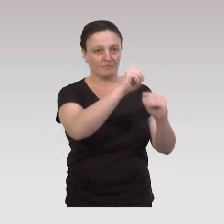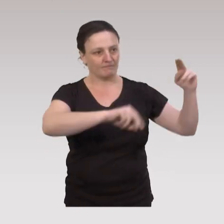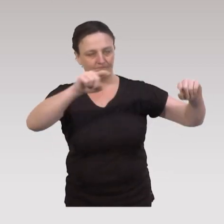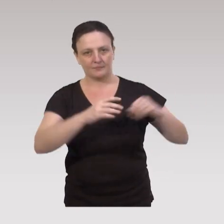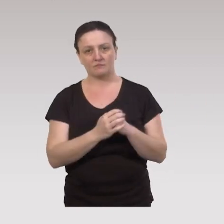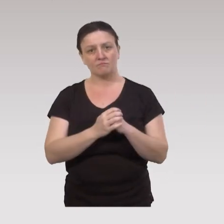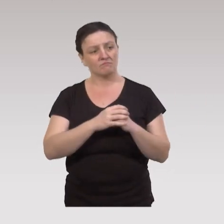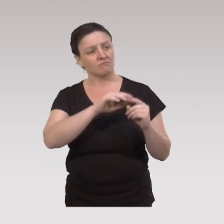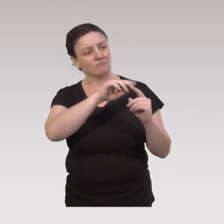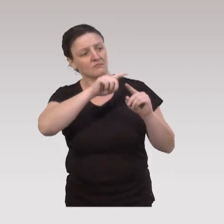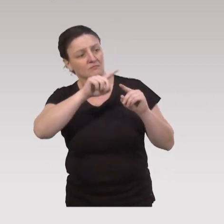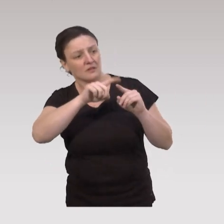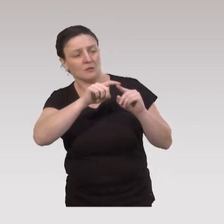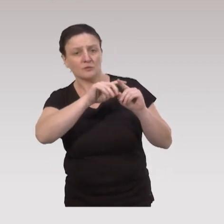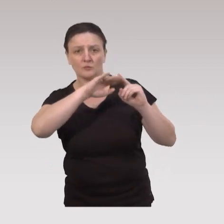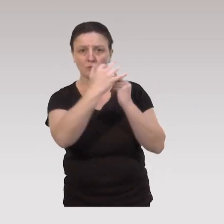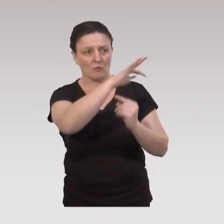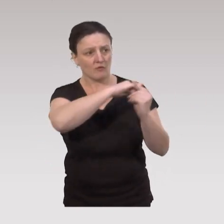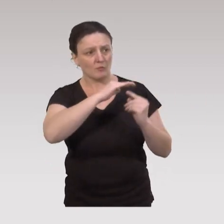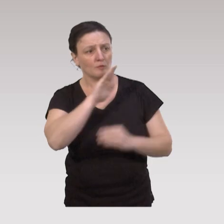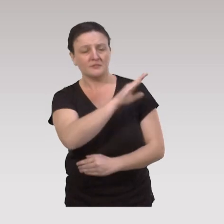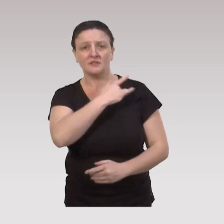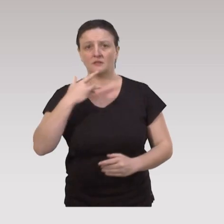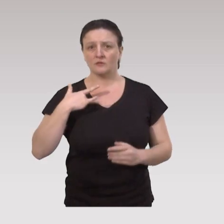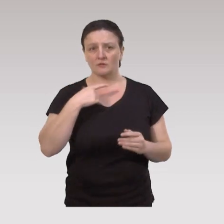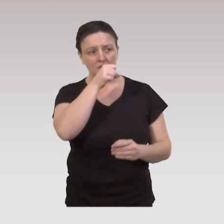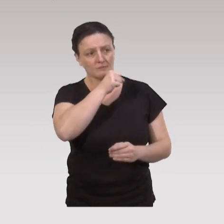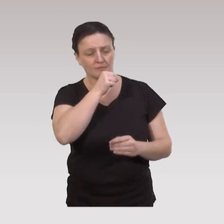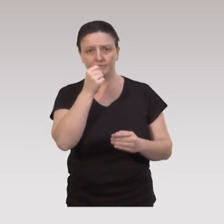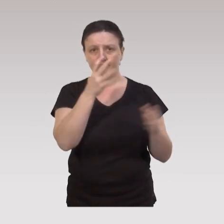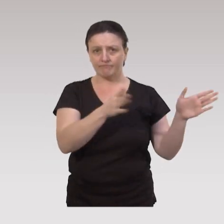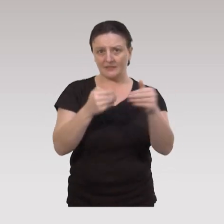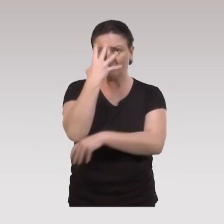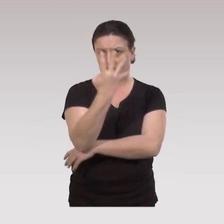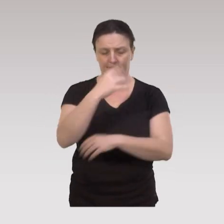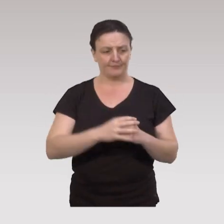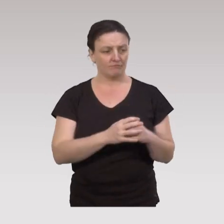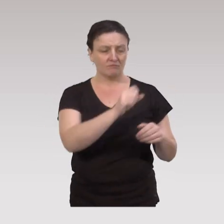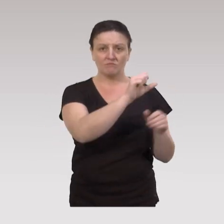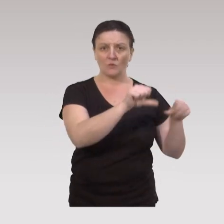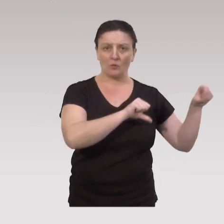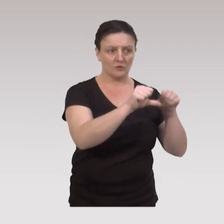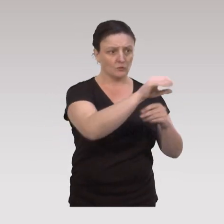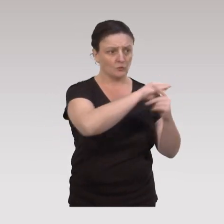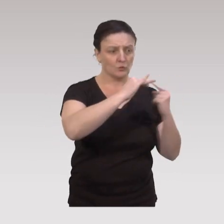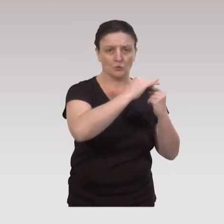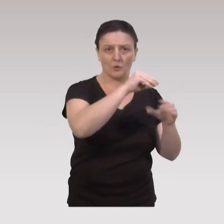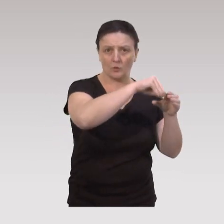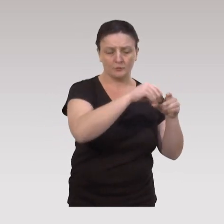Les déterminants sociaux-environnementaux en matière de santé des aînés, sont classés en quatre grandes catégories. Tout d'abord les conditions socio-économiques,